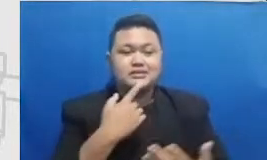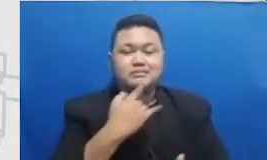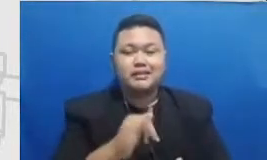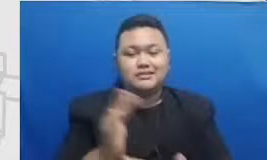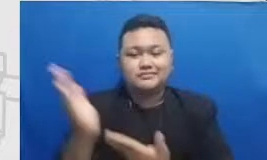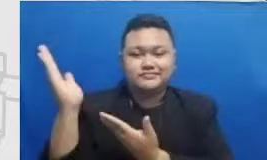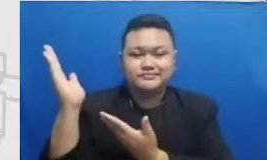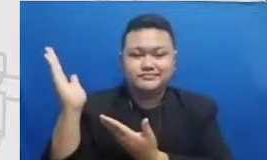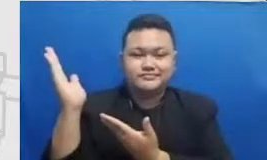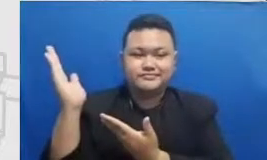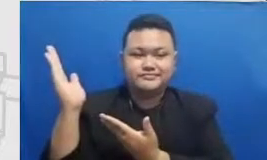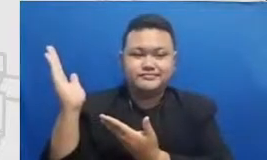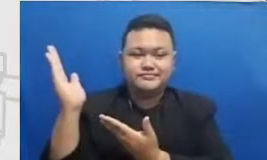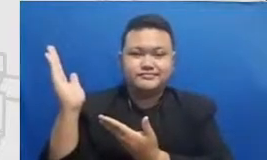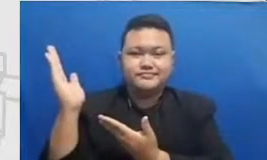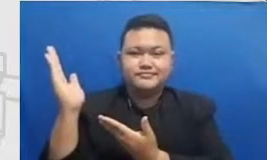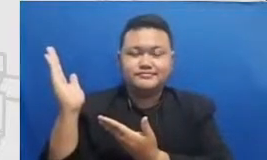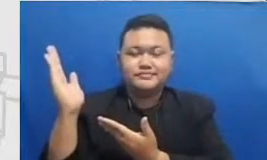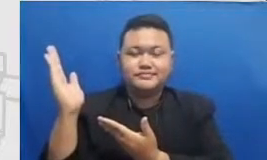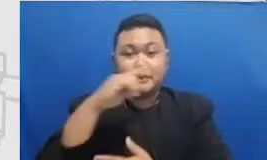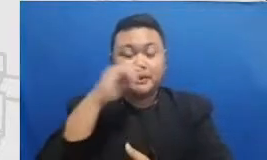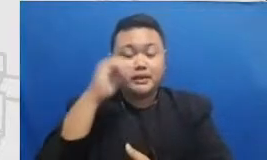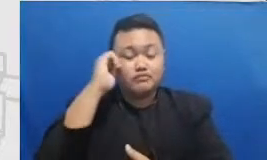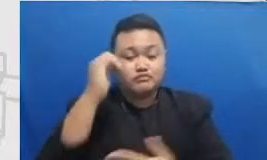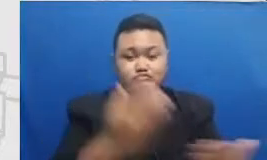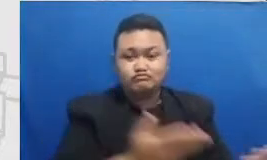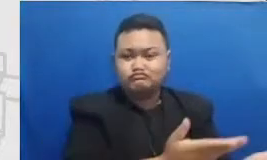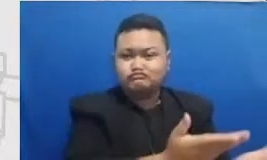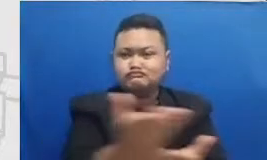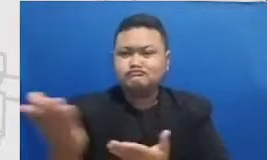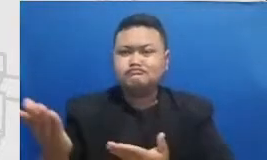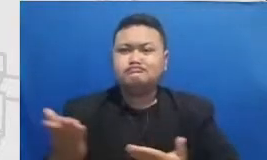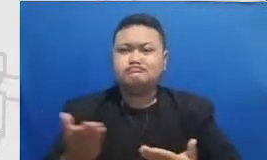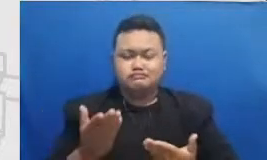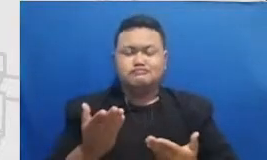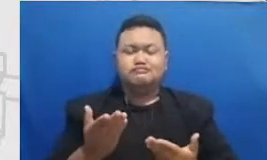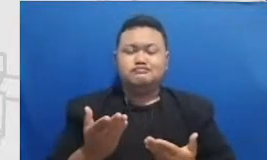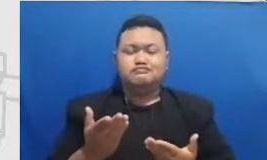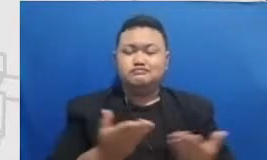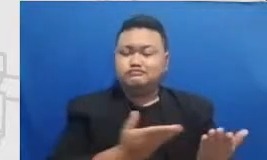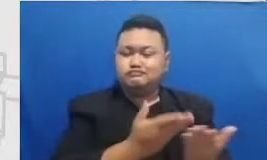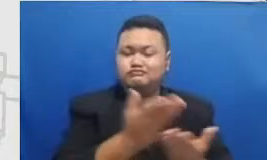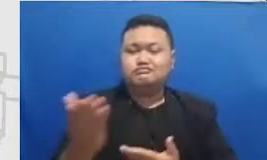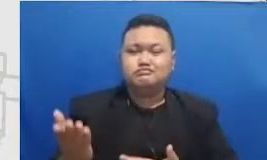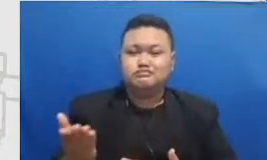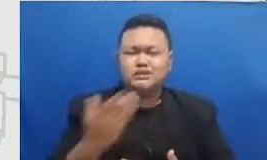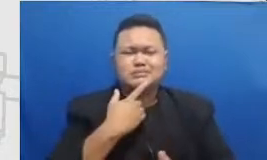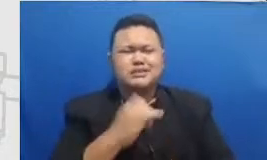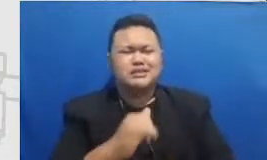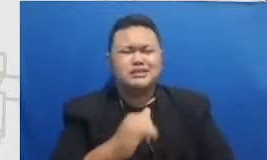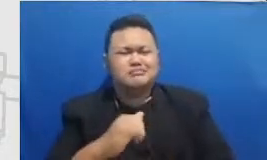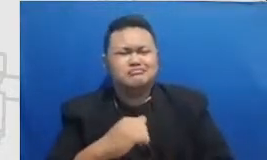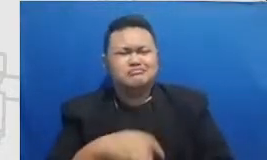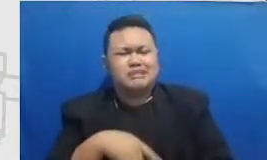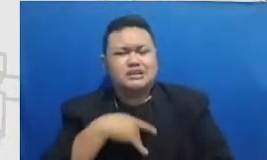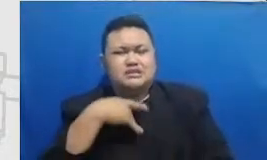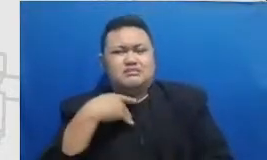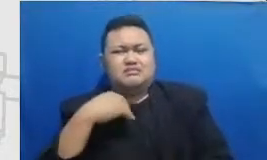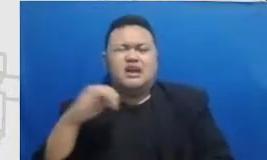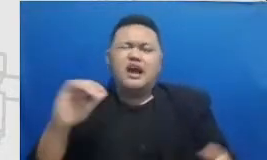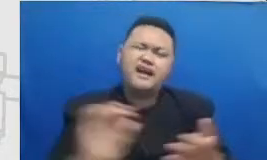melewati momen-momen gimana implementasinya terasa gagal terasa berat bebannya itu sebegitu banyak